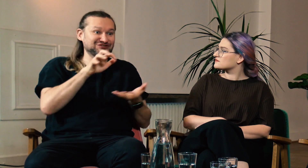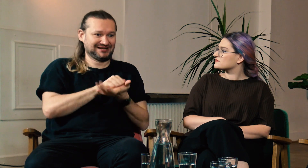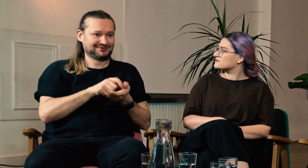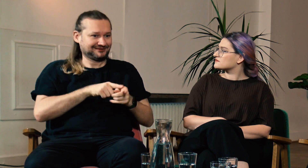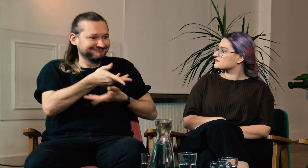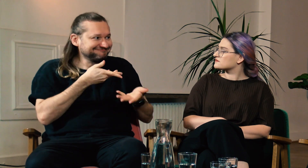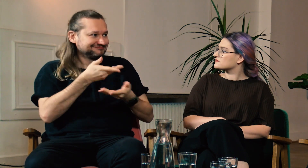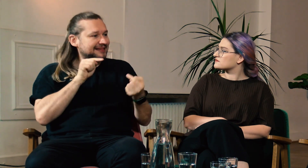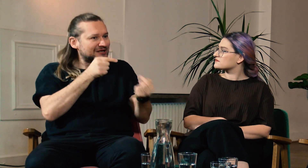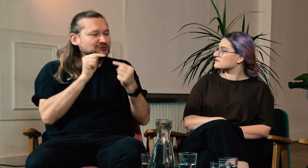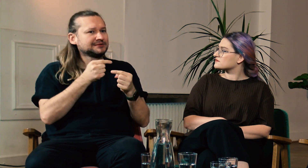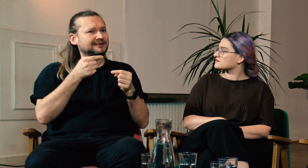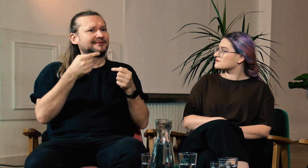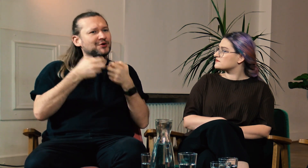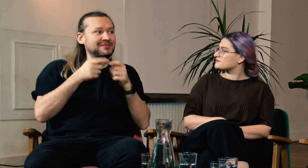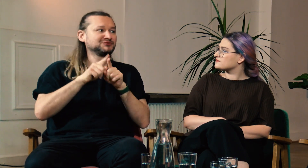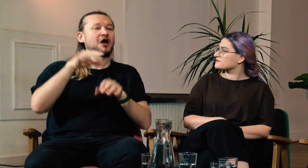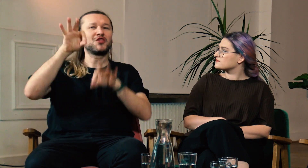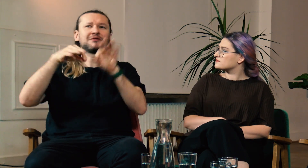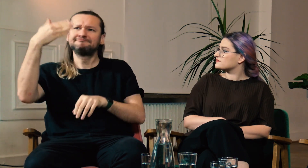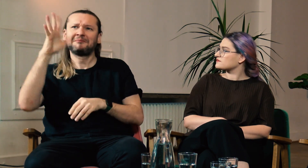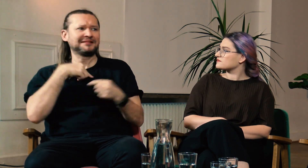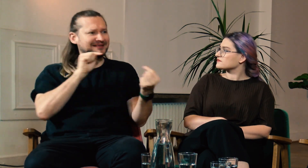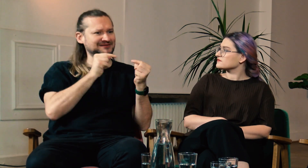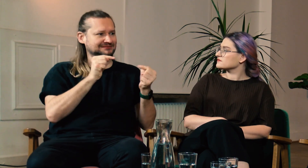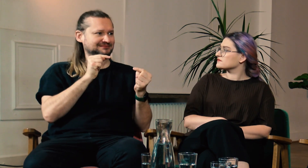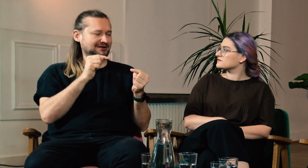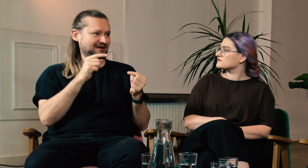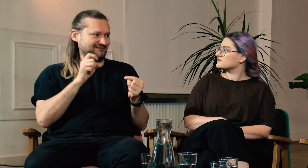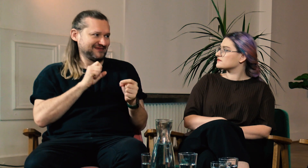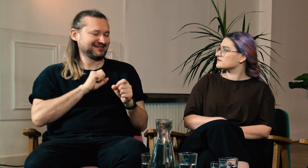Na przykład omawiamy daną problematykę poznaną na konferencji. Dzięki temu możemy zagłębić się